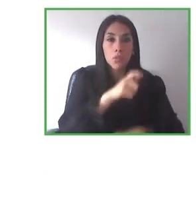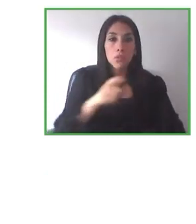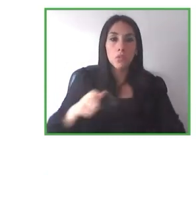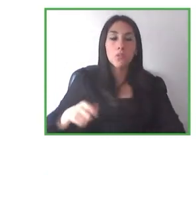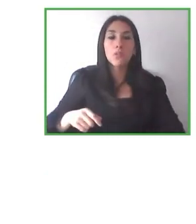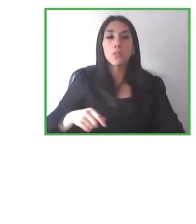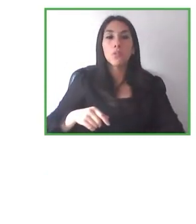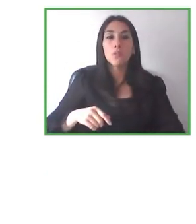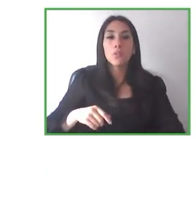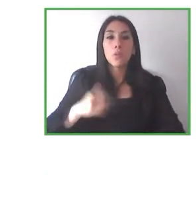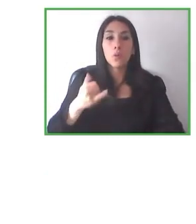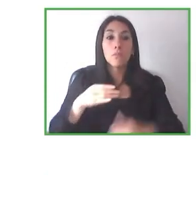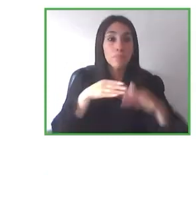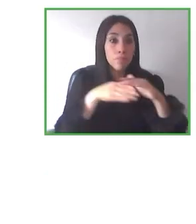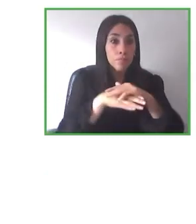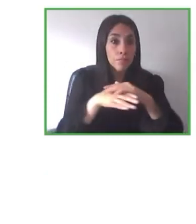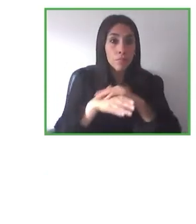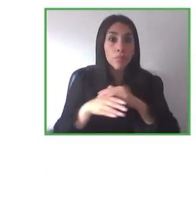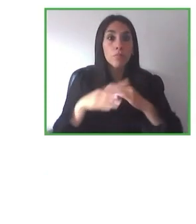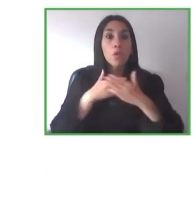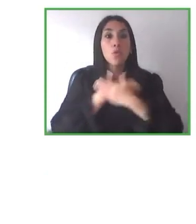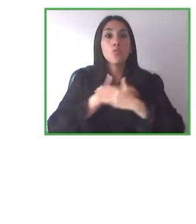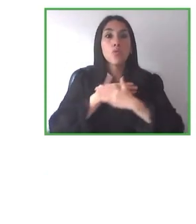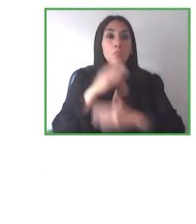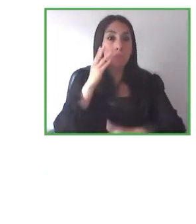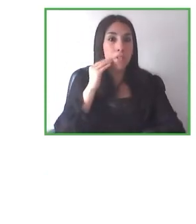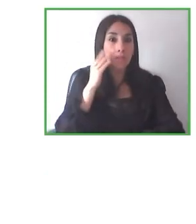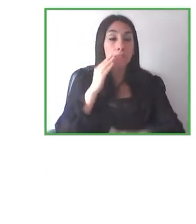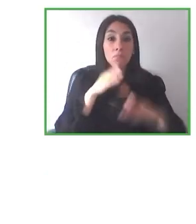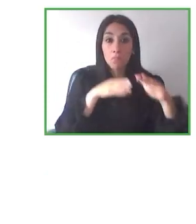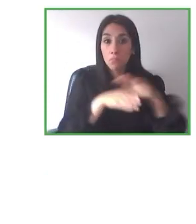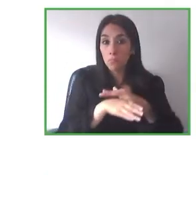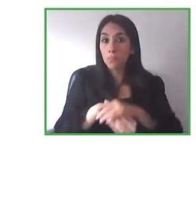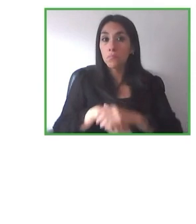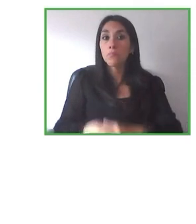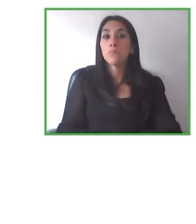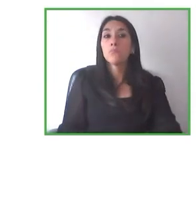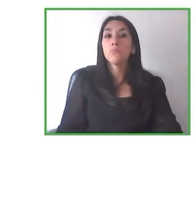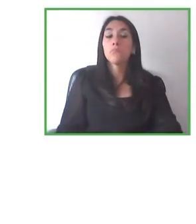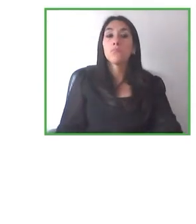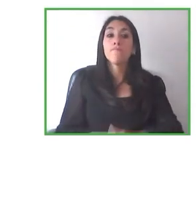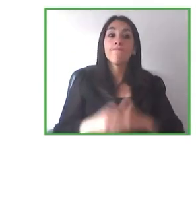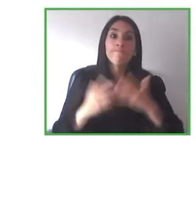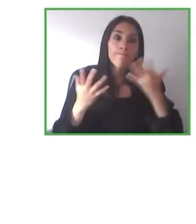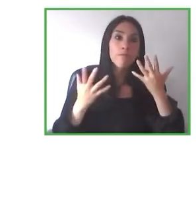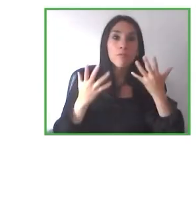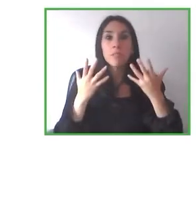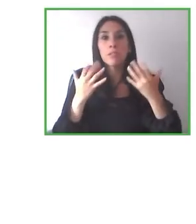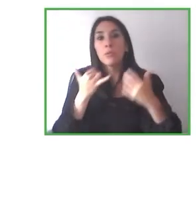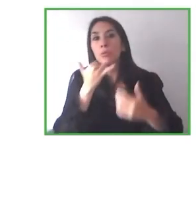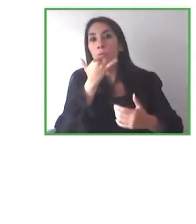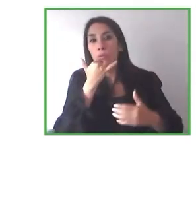los que no se les ha dado una respuesta a través de estas iniciativas de emprendedores con y sin discapacidad.